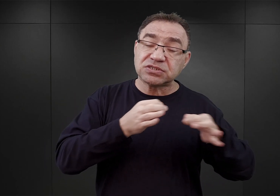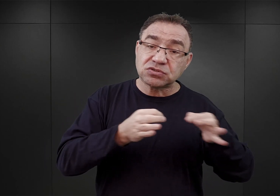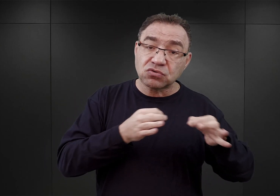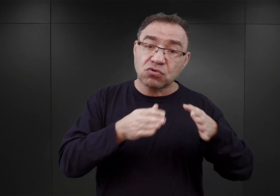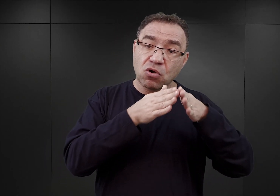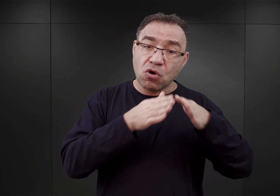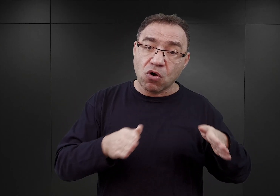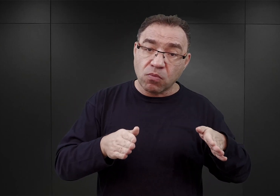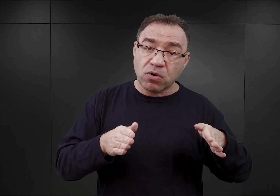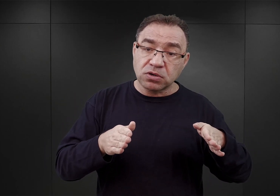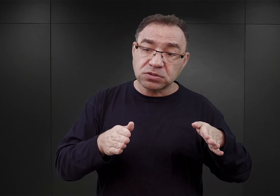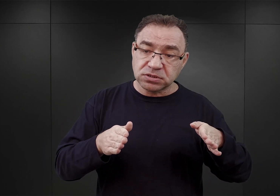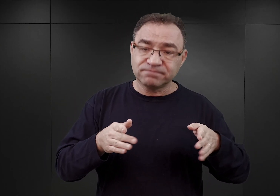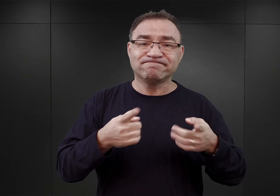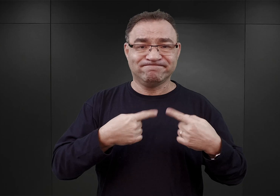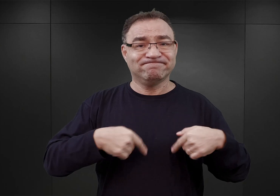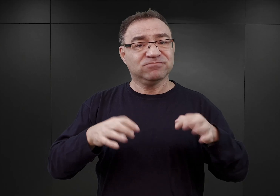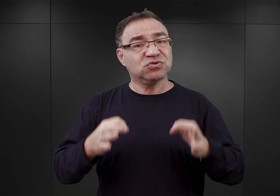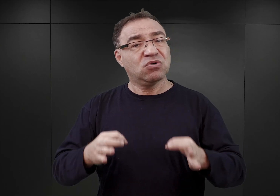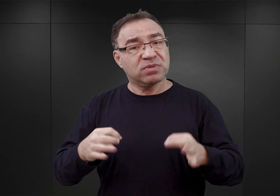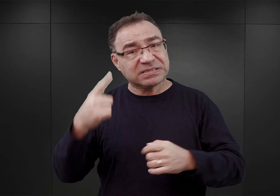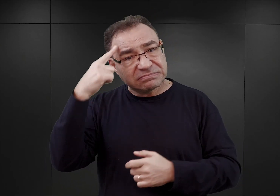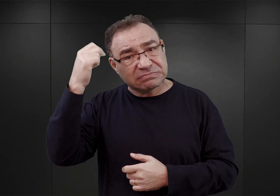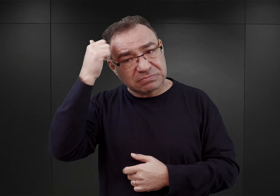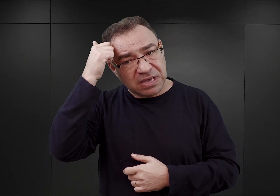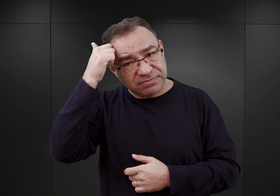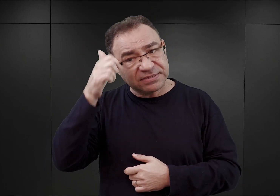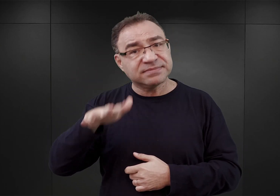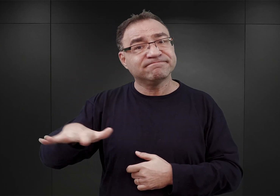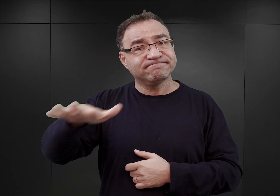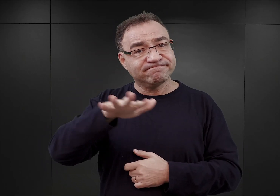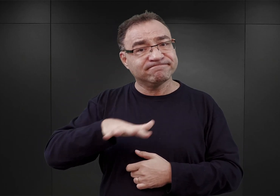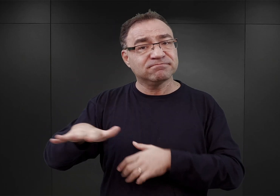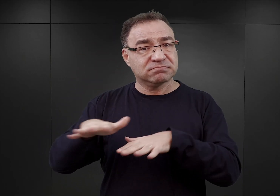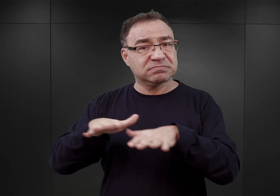oraz o naszej współczesnej pamięci o tym szczególnym miejscu.